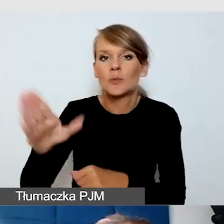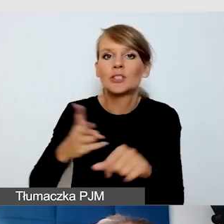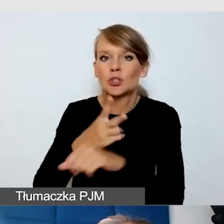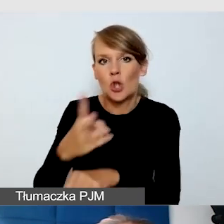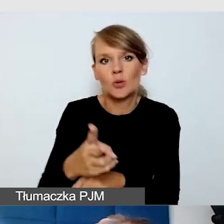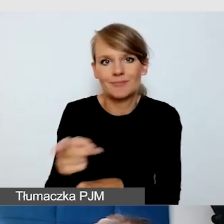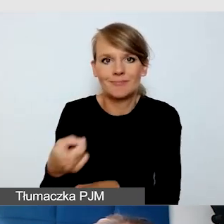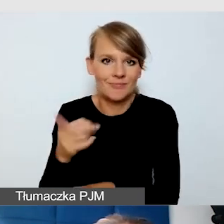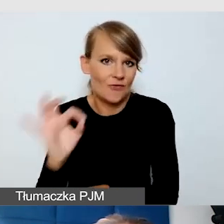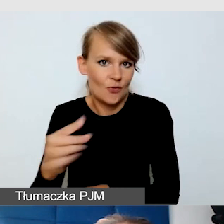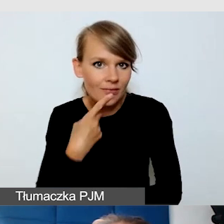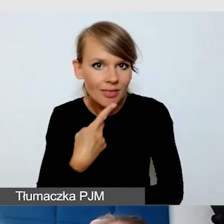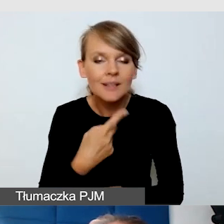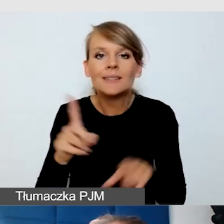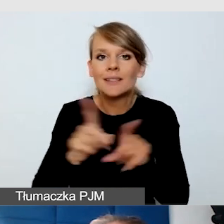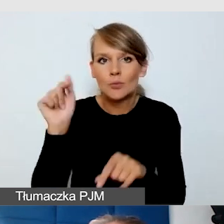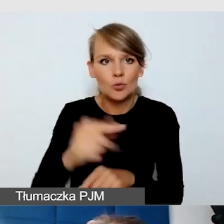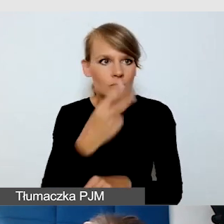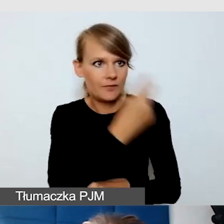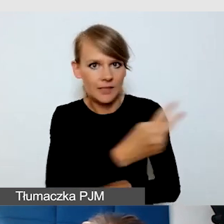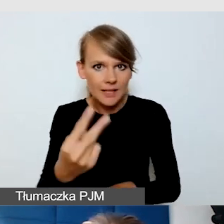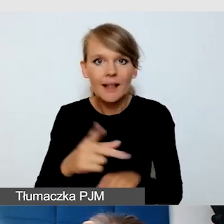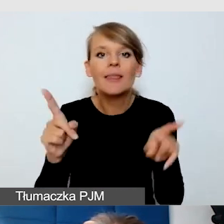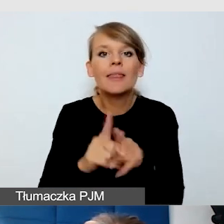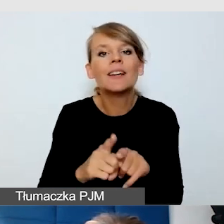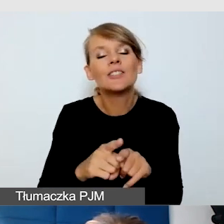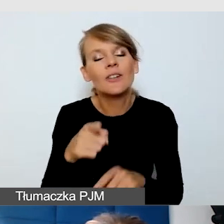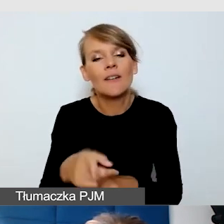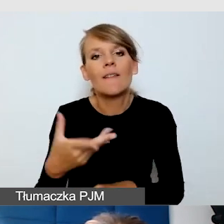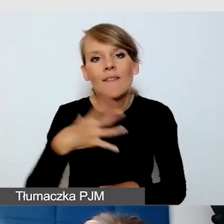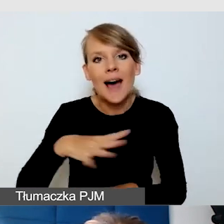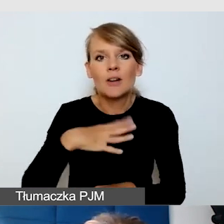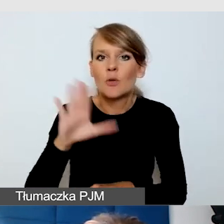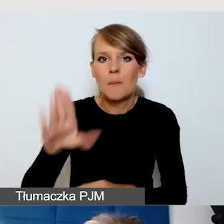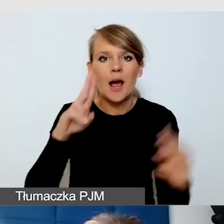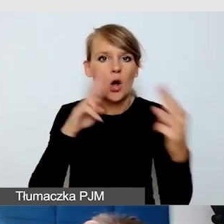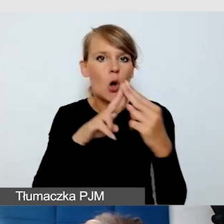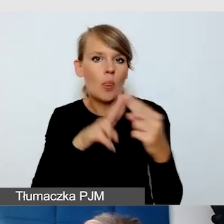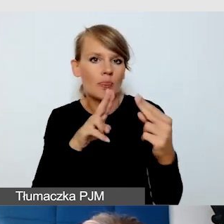Dobrze jest, jeżeli mają kontakt z odbiorcami języka migowego.